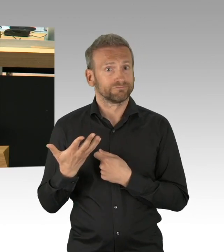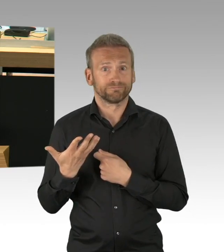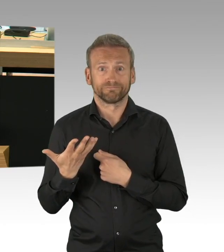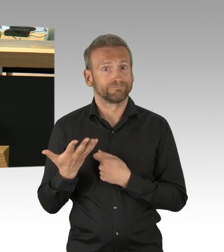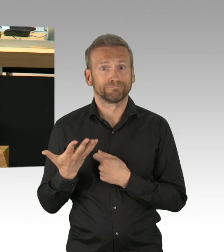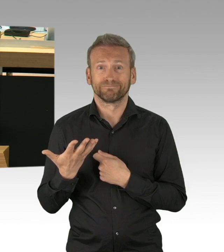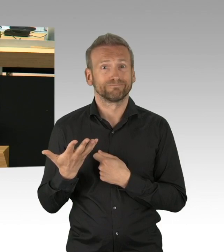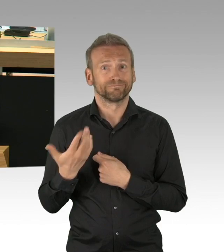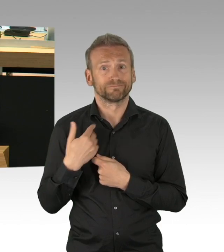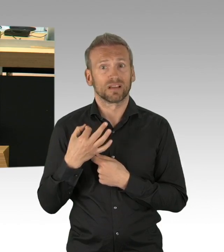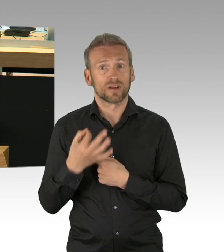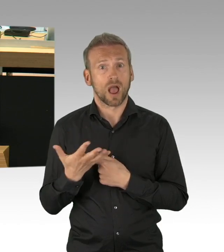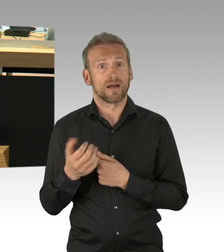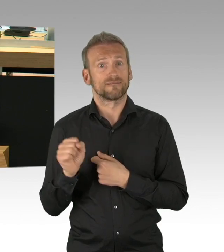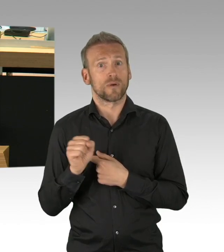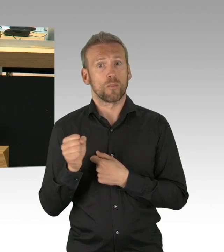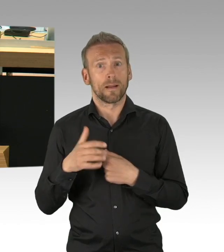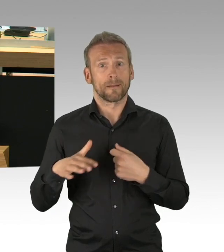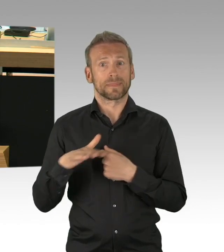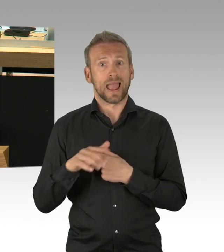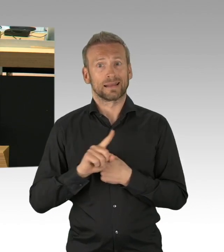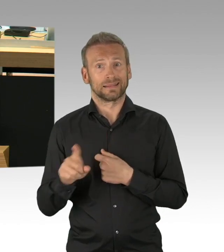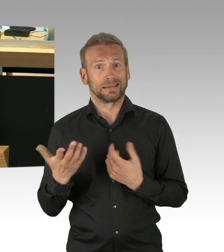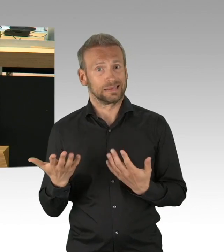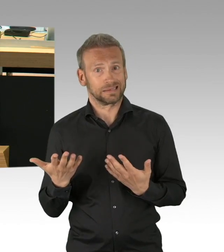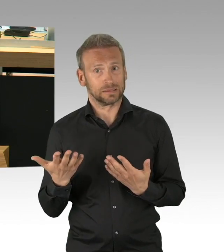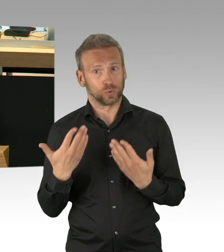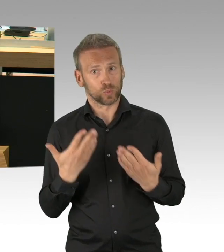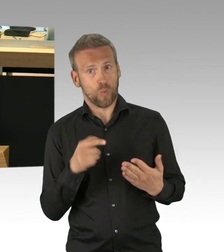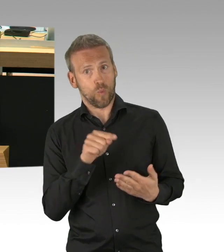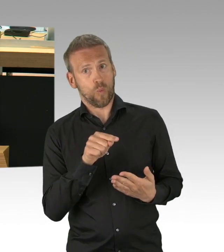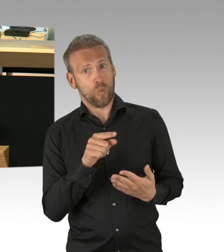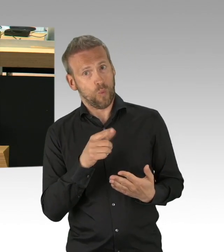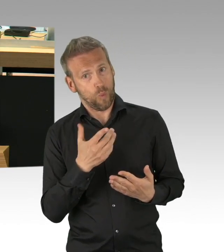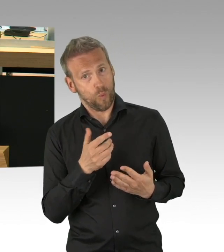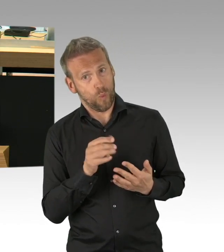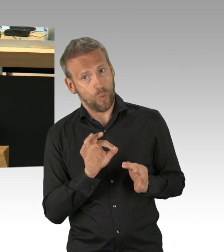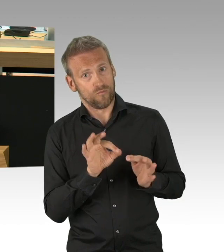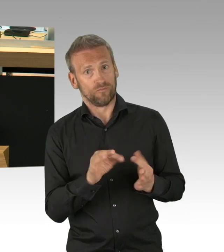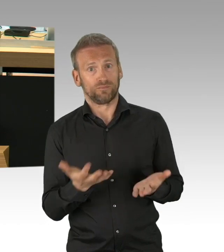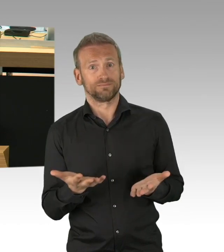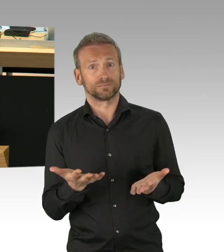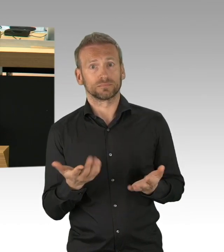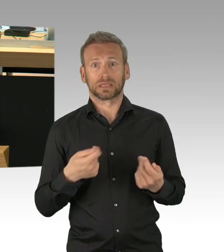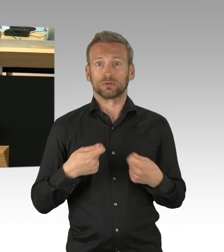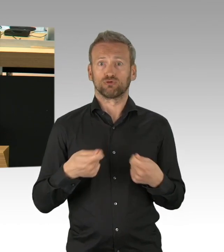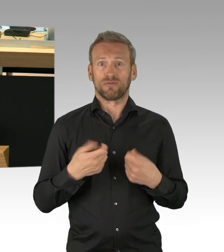Den Veranstaltern kann doch wirklich überlassen werden, wie sie die staatlichen Hygieneauflagen, zum Beispiel die Sitzvergabe mit Sicherheitsabstand füllen können.